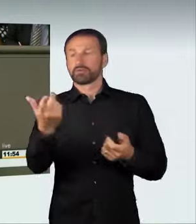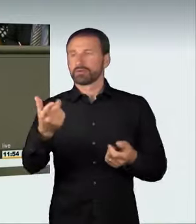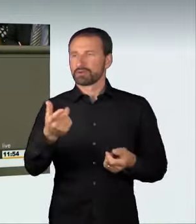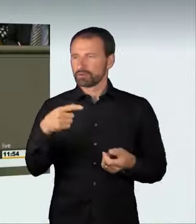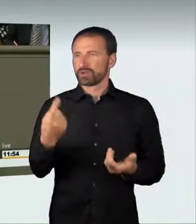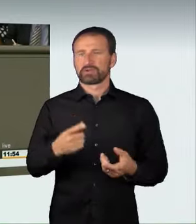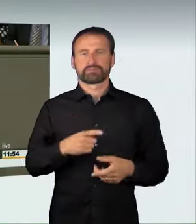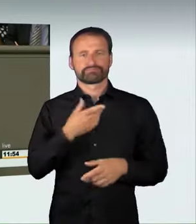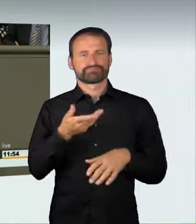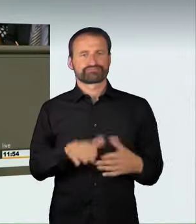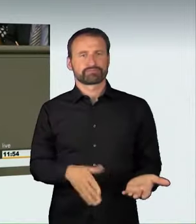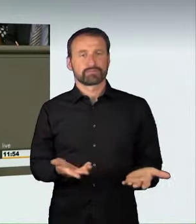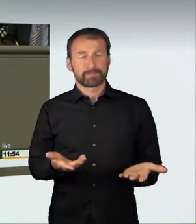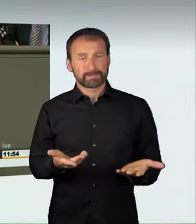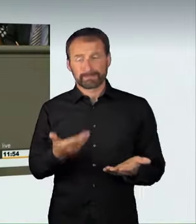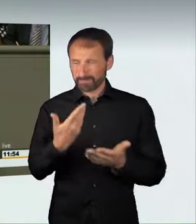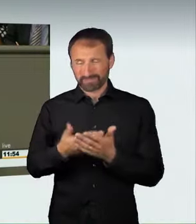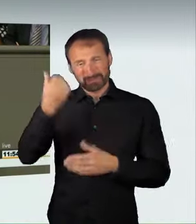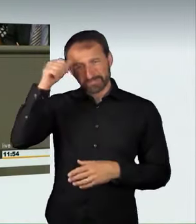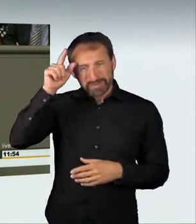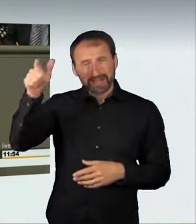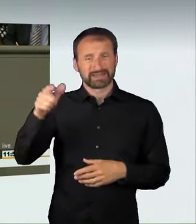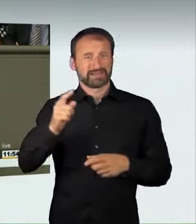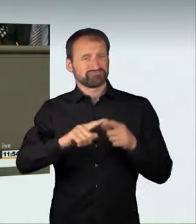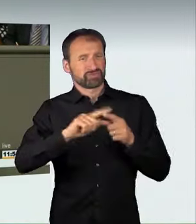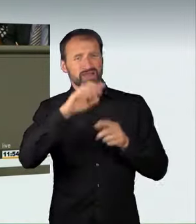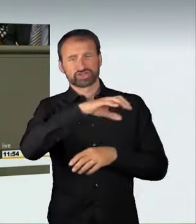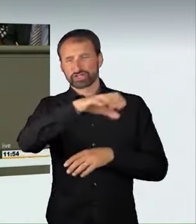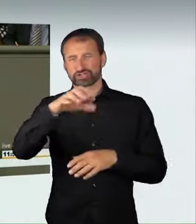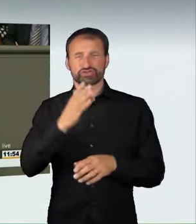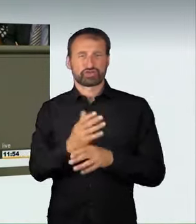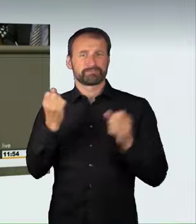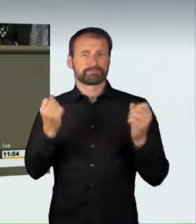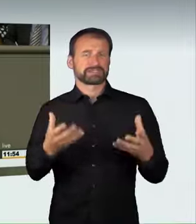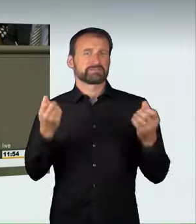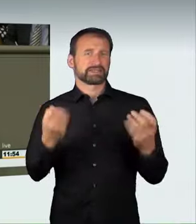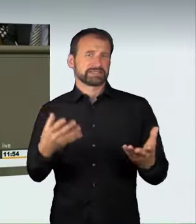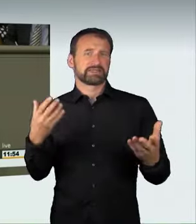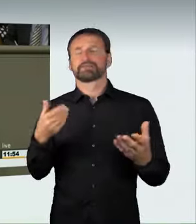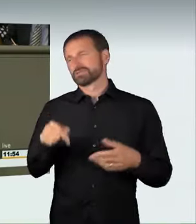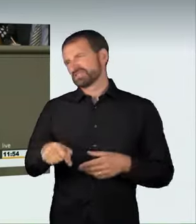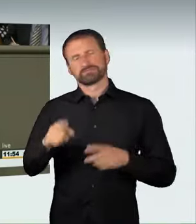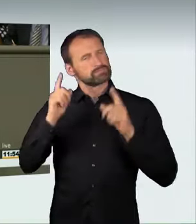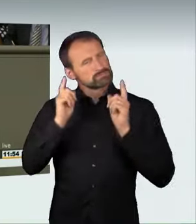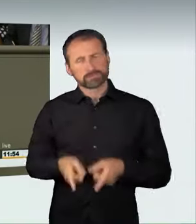Deshalb ist für uns Handlungsbedarf gegeben. Wir müssen gegen diese Raser vorgehen und die Bürger besser gegen